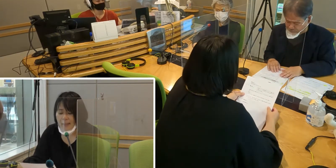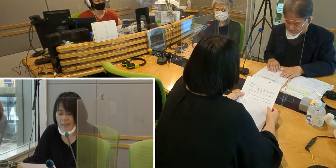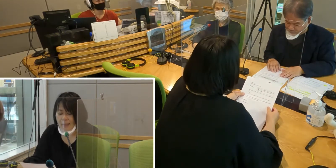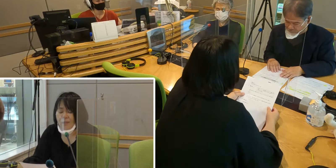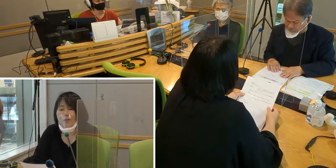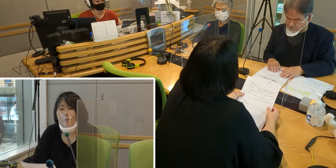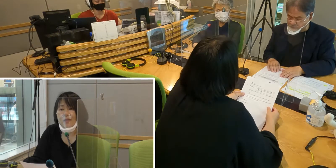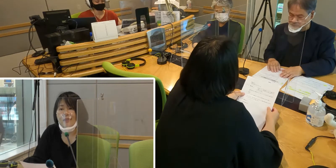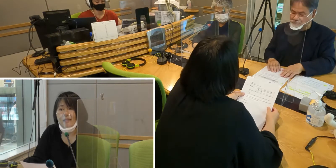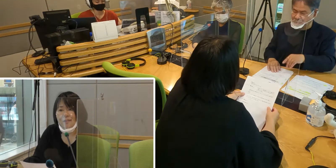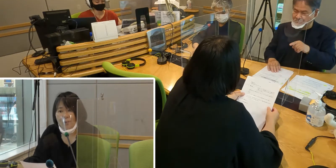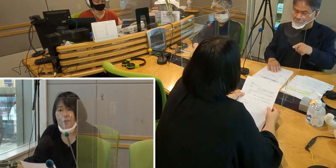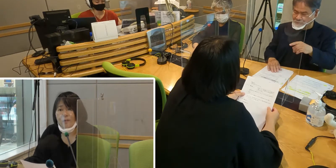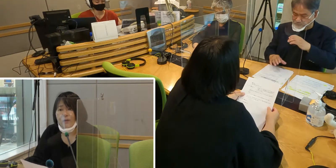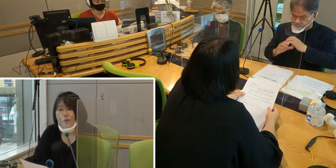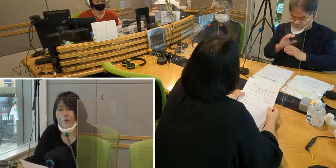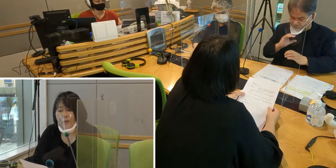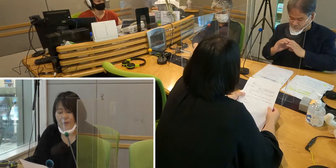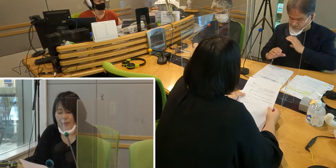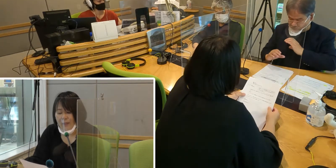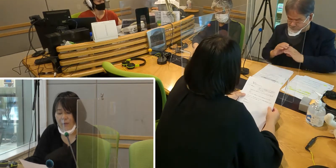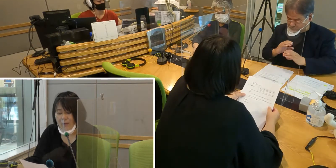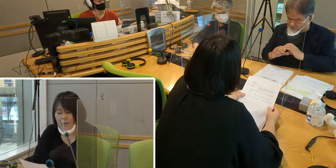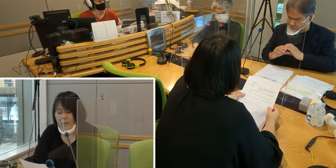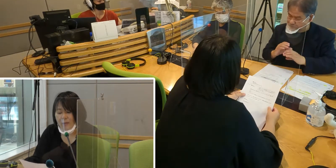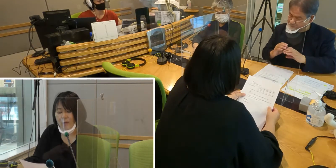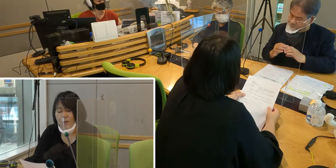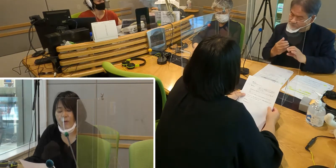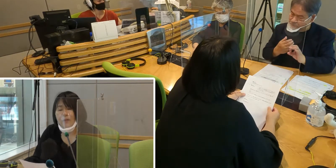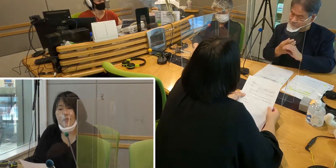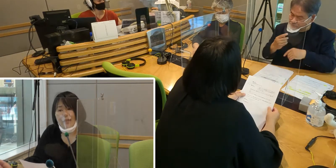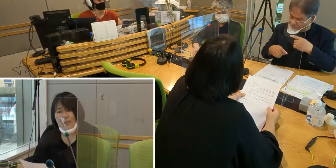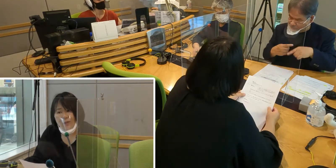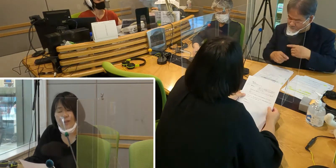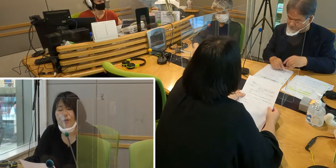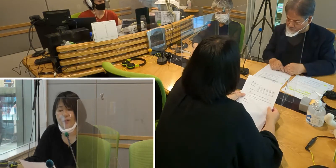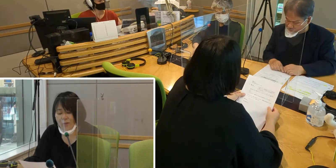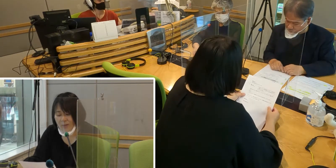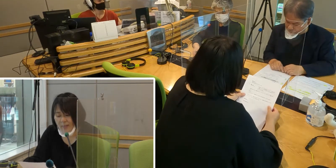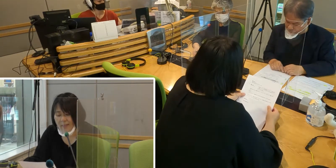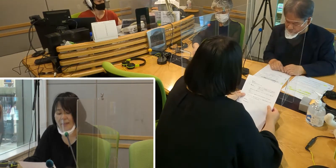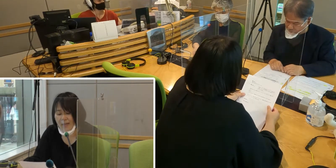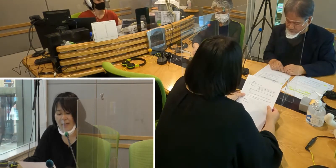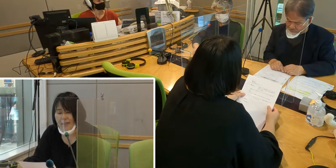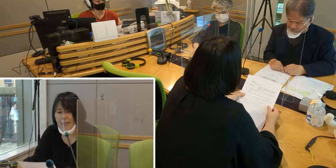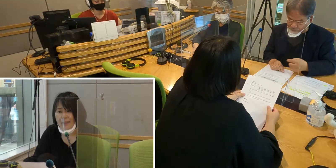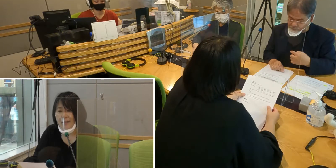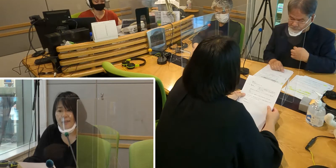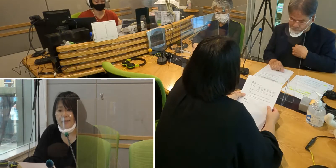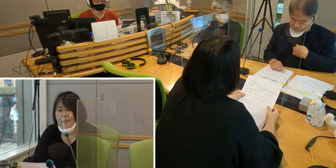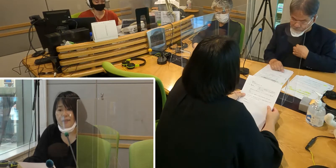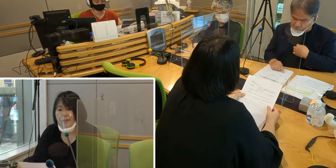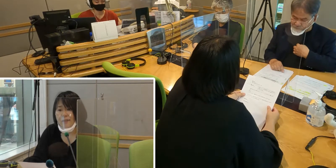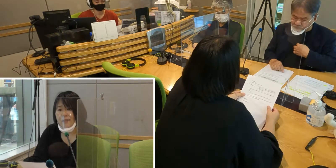市民のみなさんと いろいろコミュニケーションが取れるようになったら